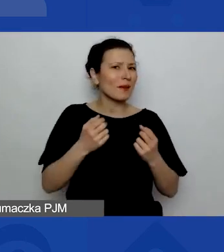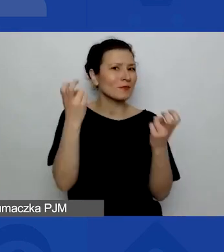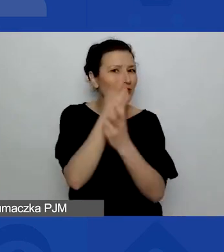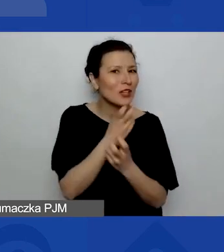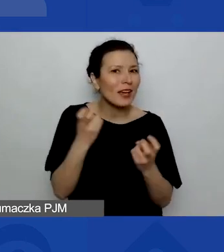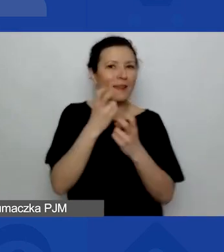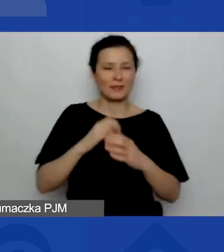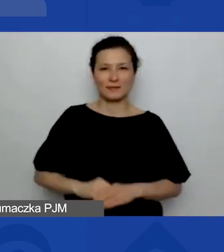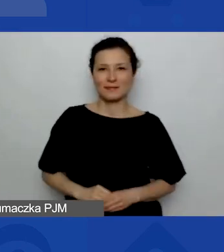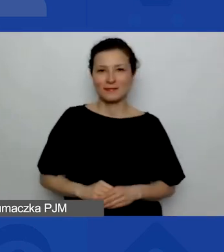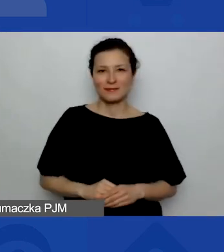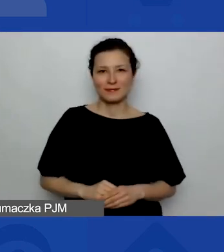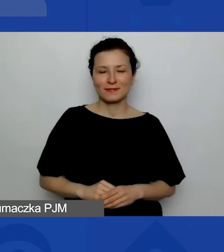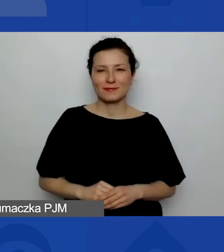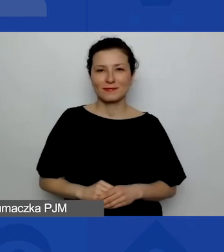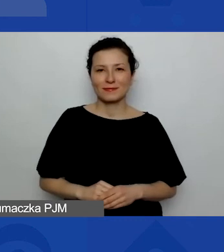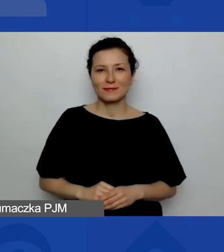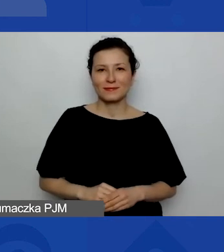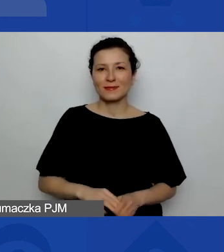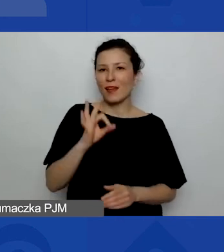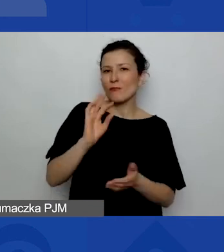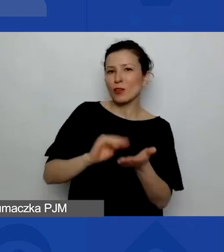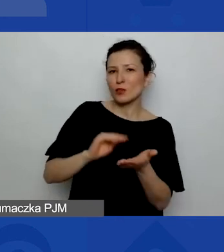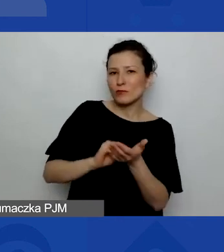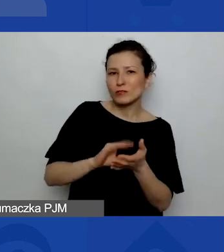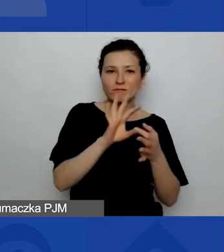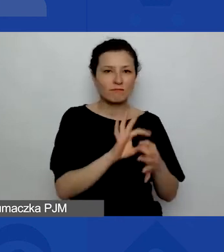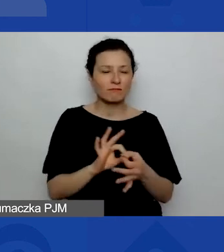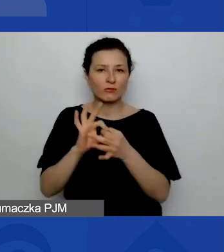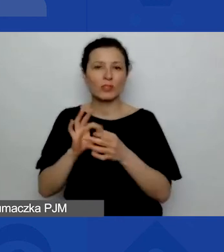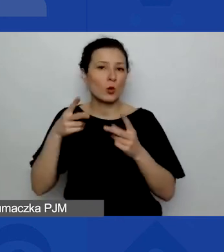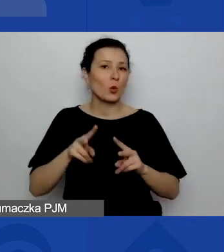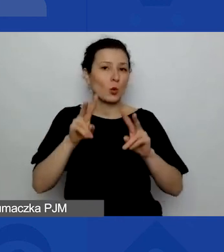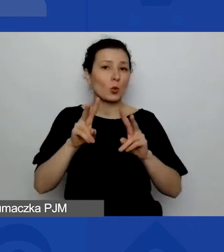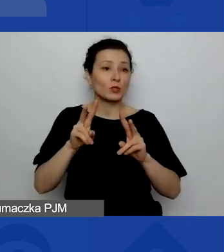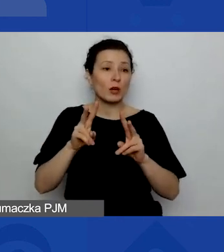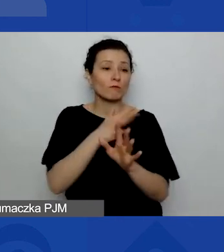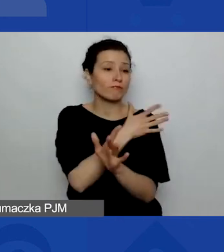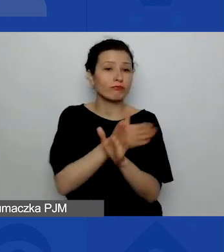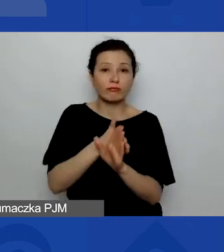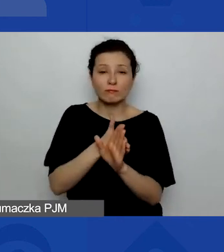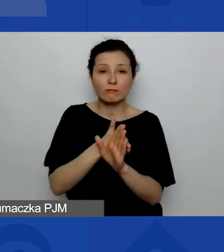jakie są państwa doświadczenia związane z udziałem w dotychczasowych konkursach grantowych.